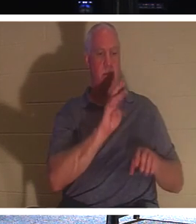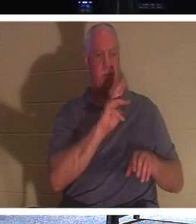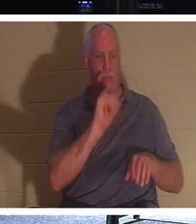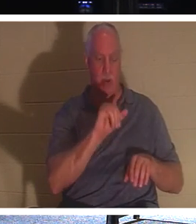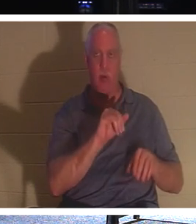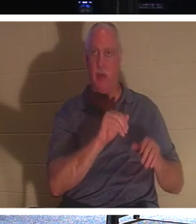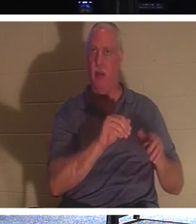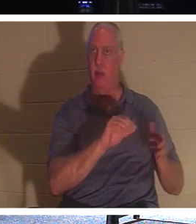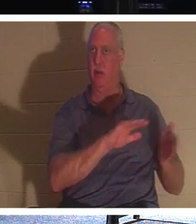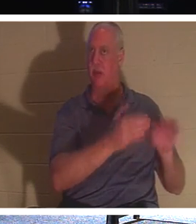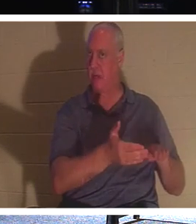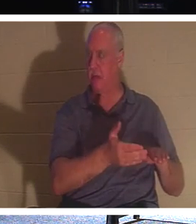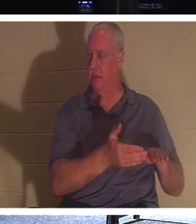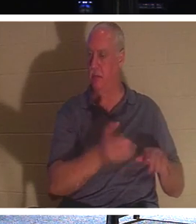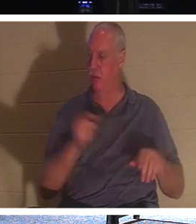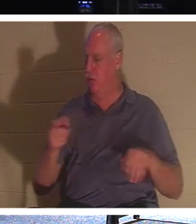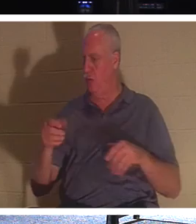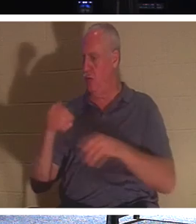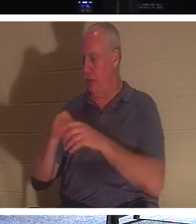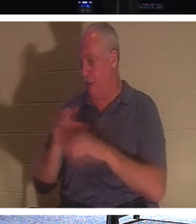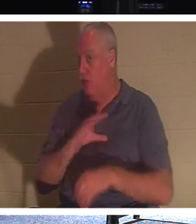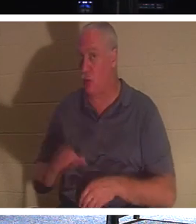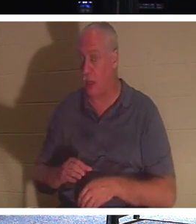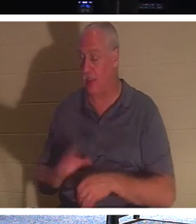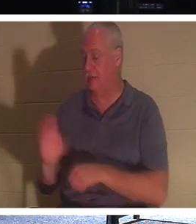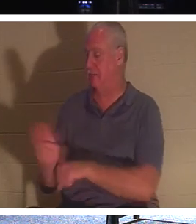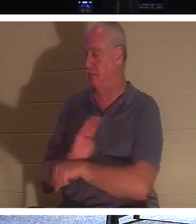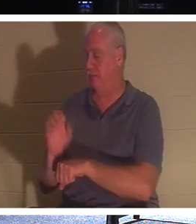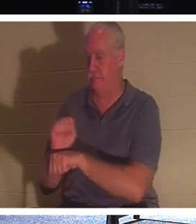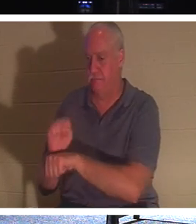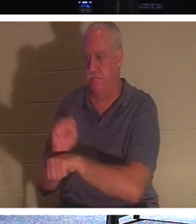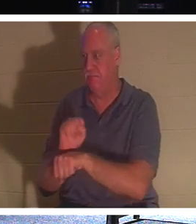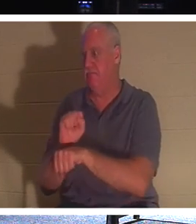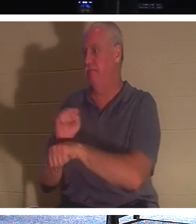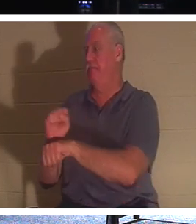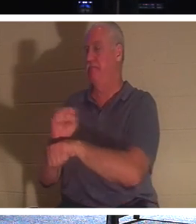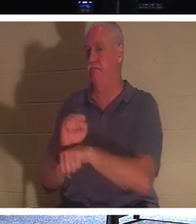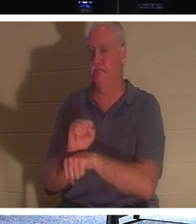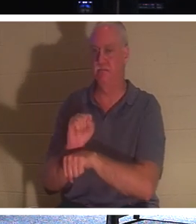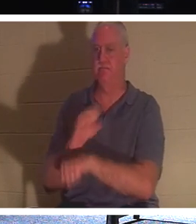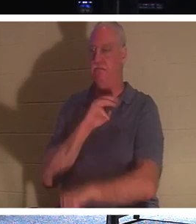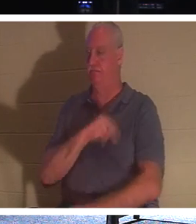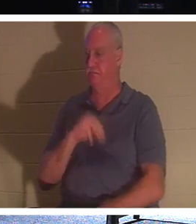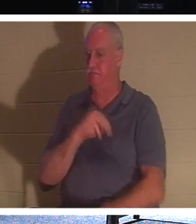occupons-nous, atteignons plus de gens et donnons-leur la vie, parce que nous parlons ici